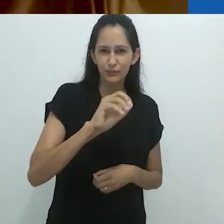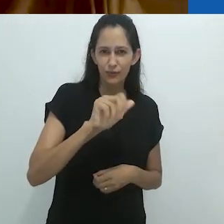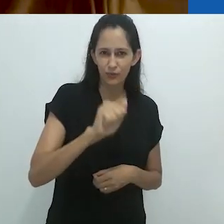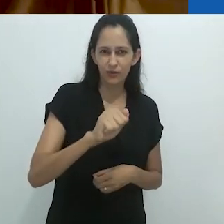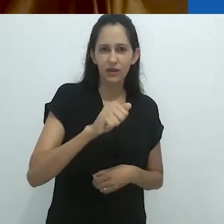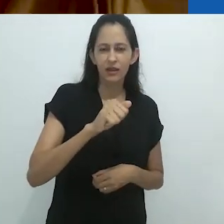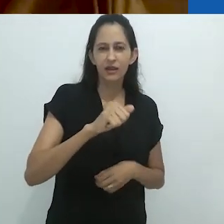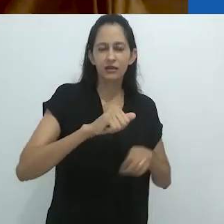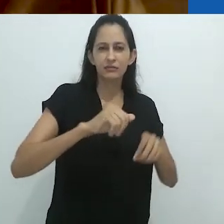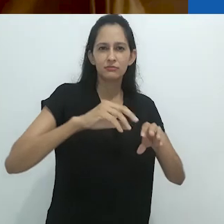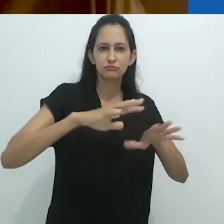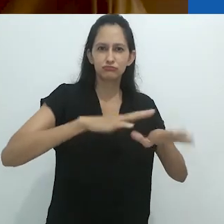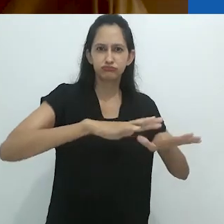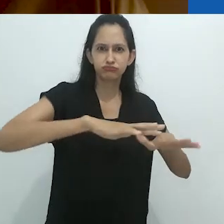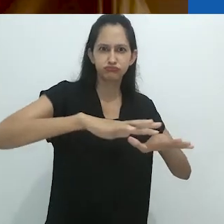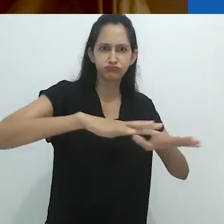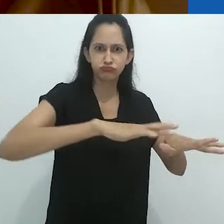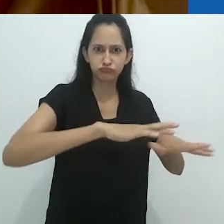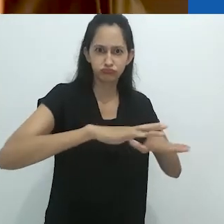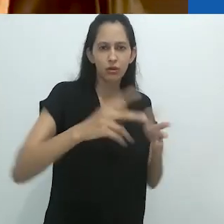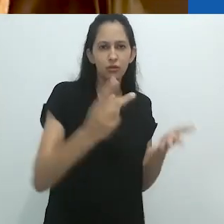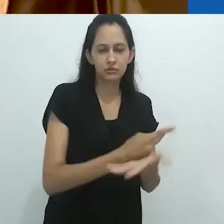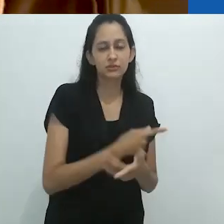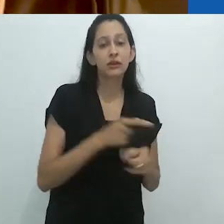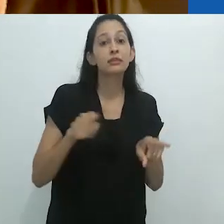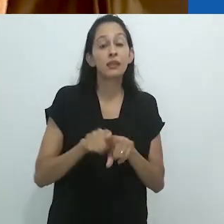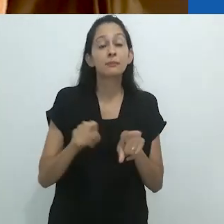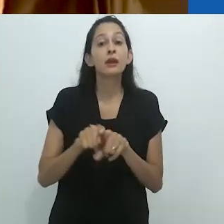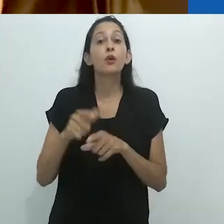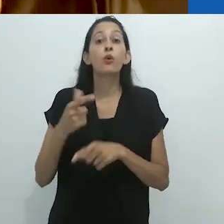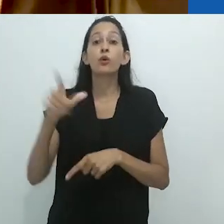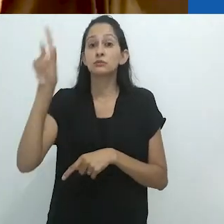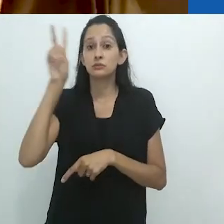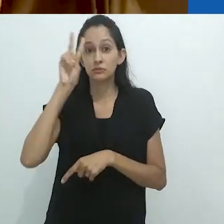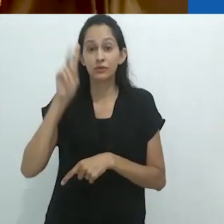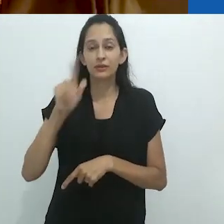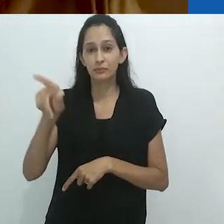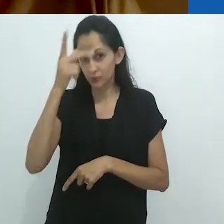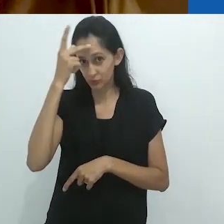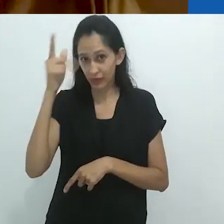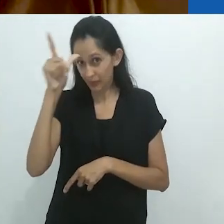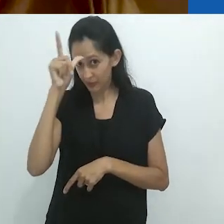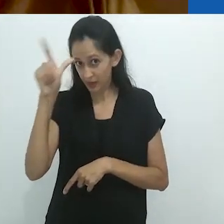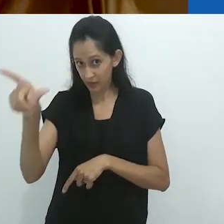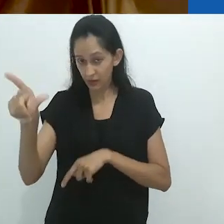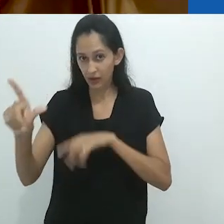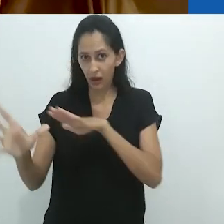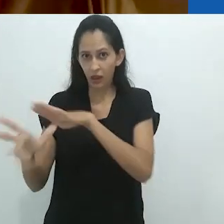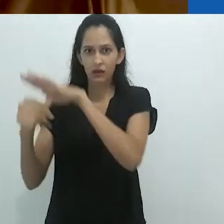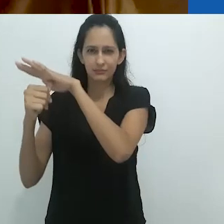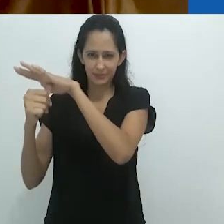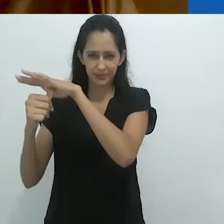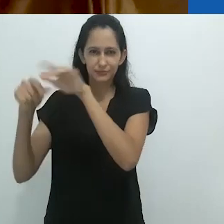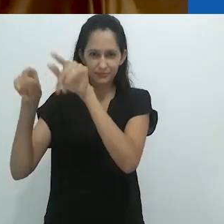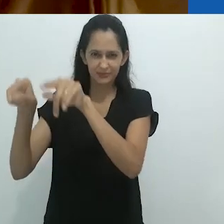como os ladrões na Alemanha no final da Idade Média.